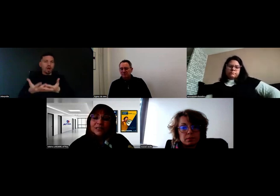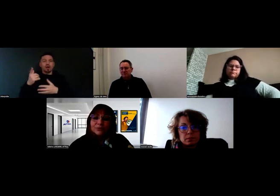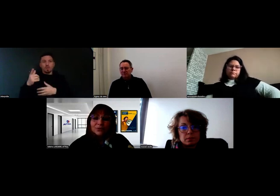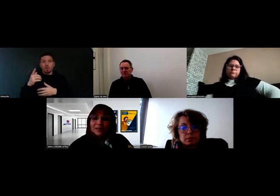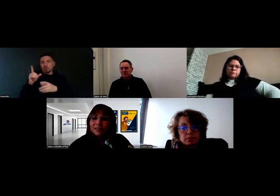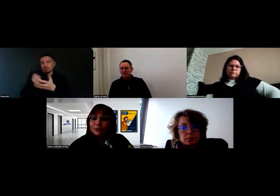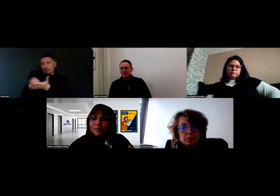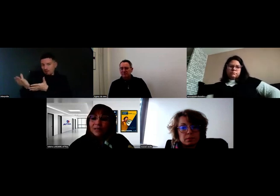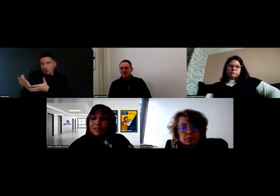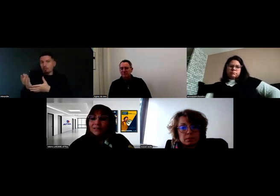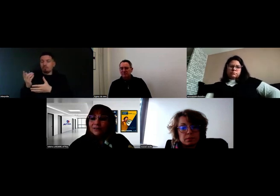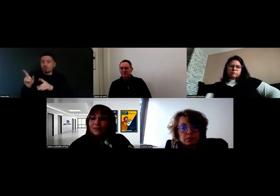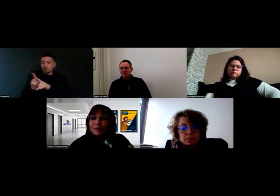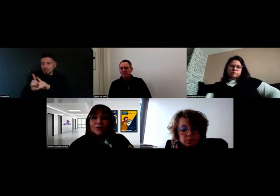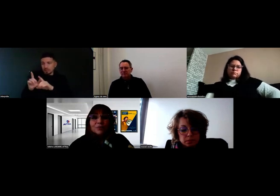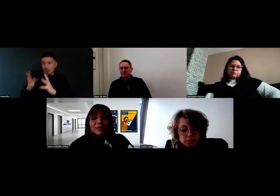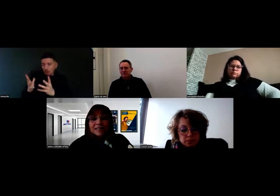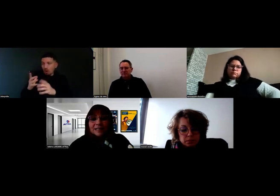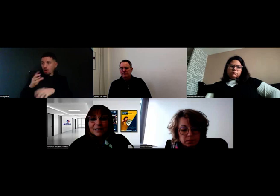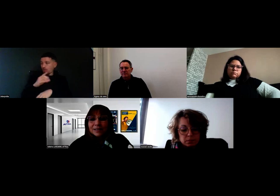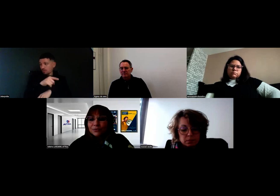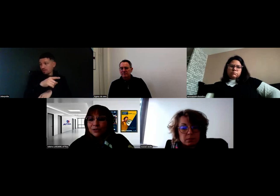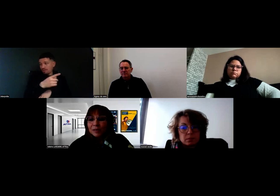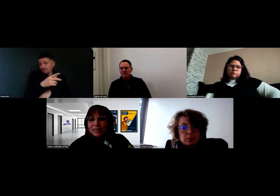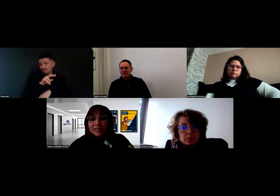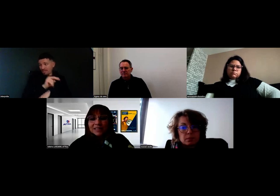et de voir avec eux comment les examens allaient pouvoir se passer,